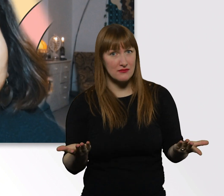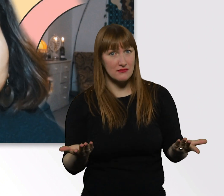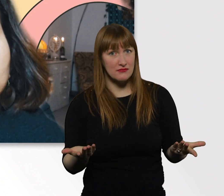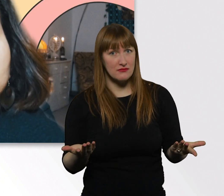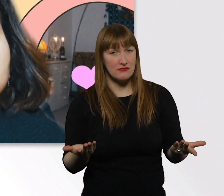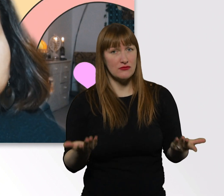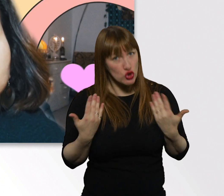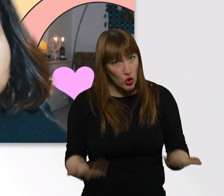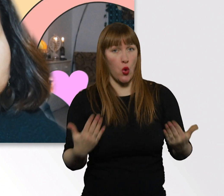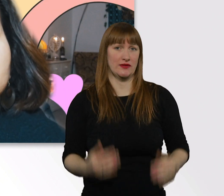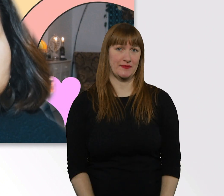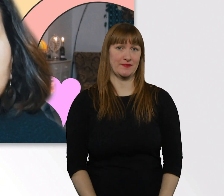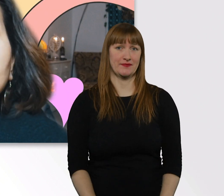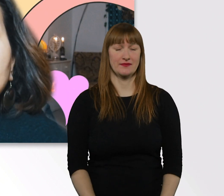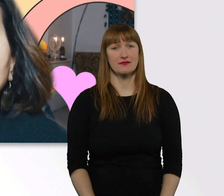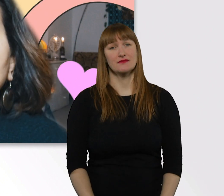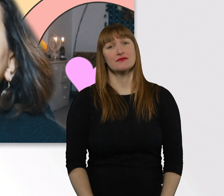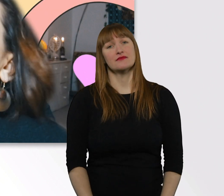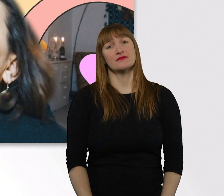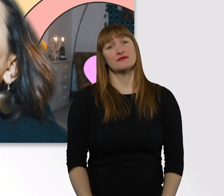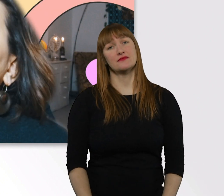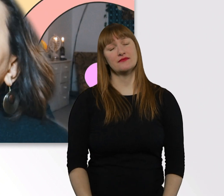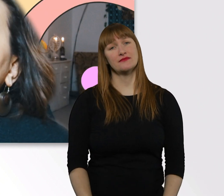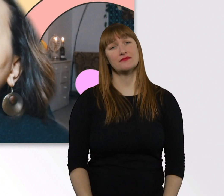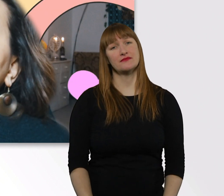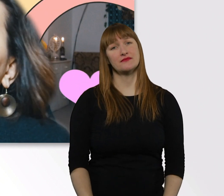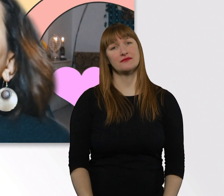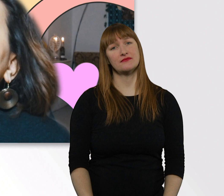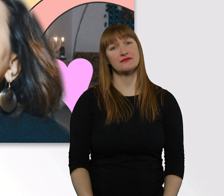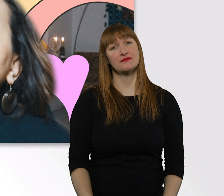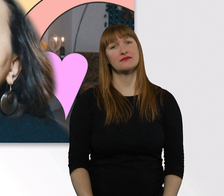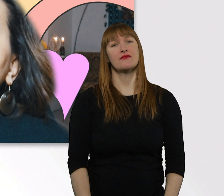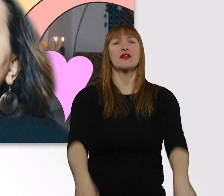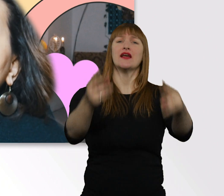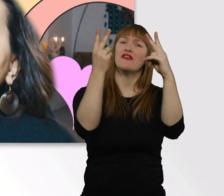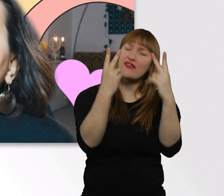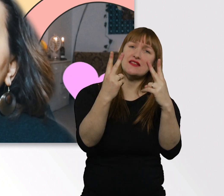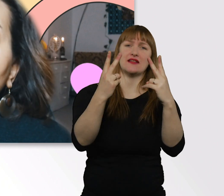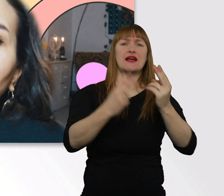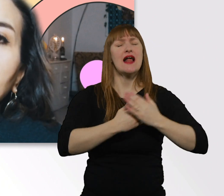Ich glaube, wenn wir n bisschen mehr mit Liebe und Respekt